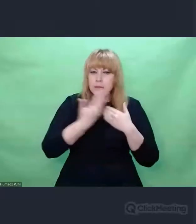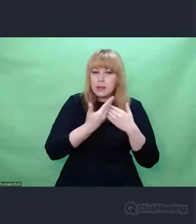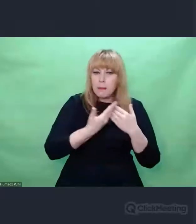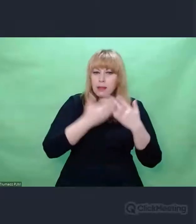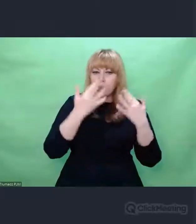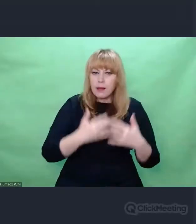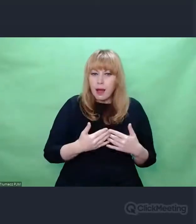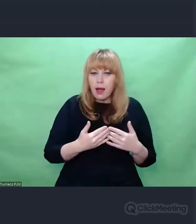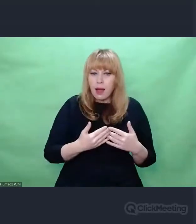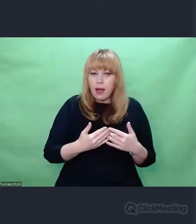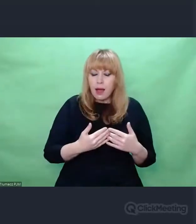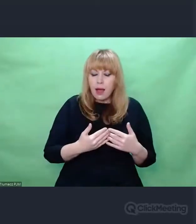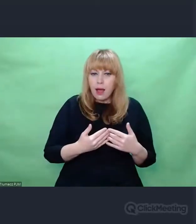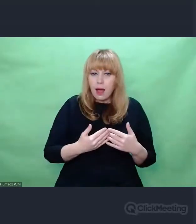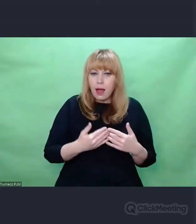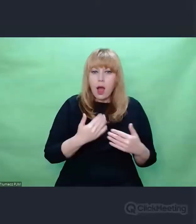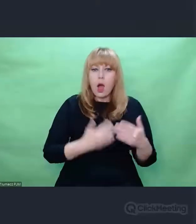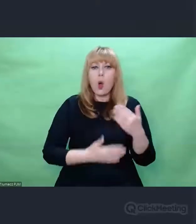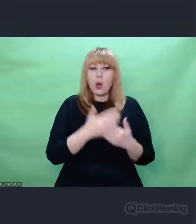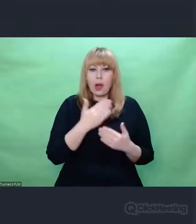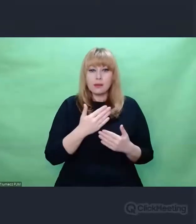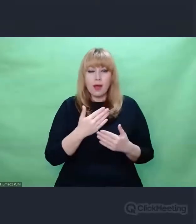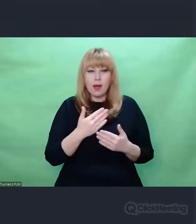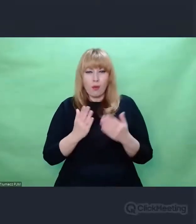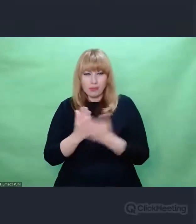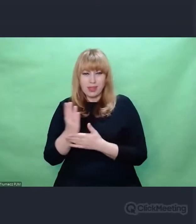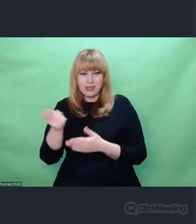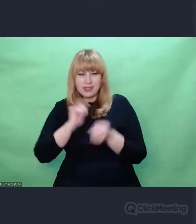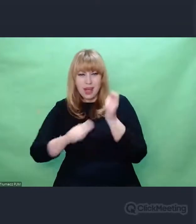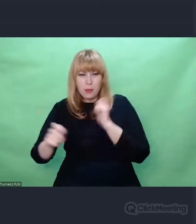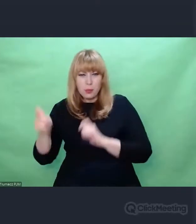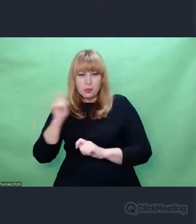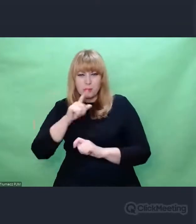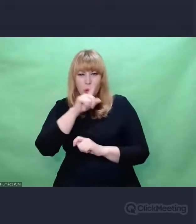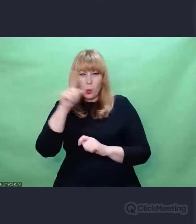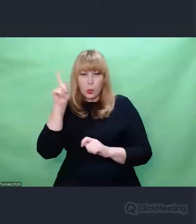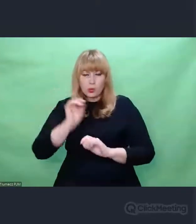poprzedzona zaprzeczeniem temu,